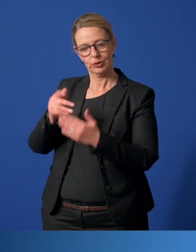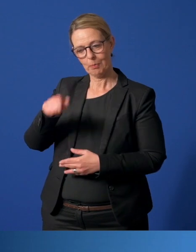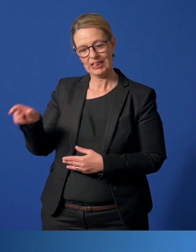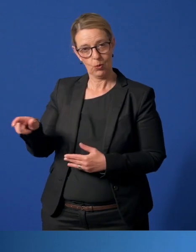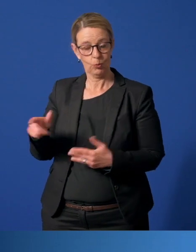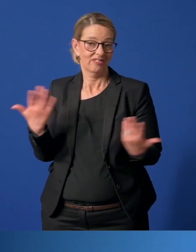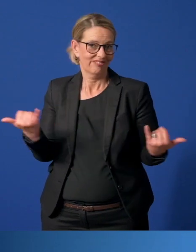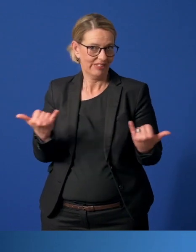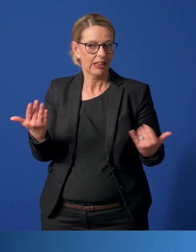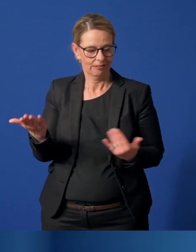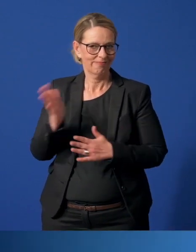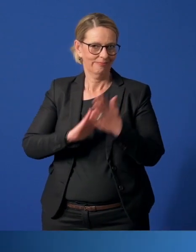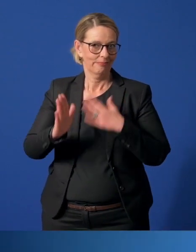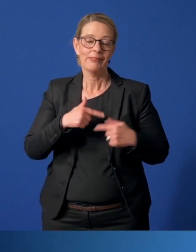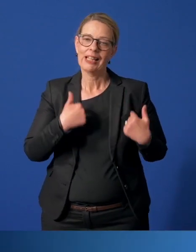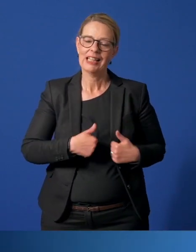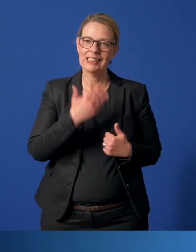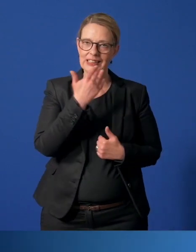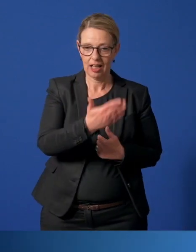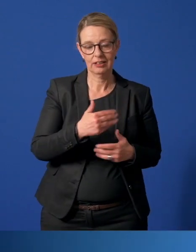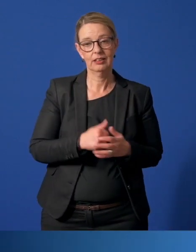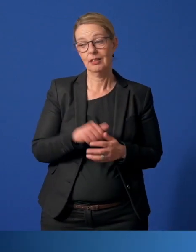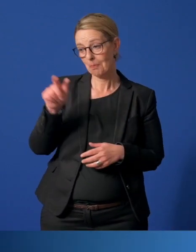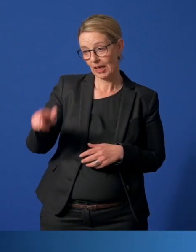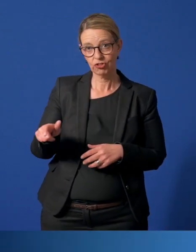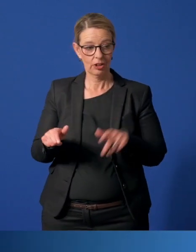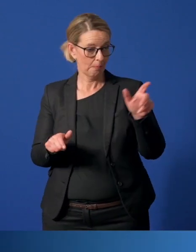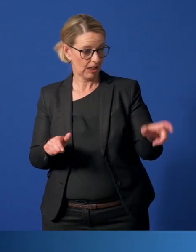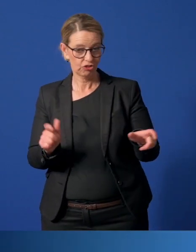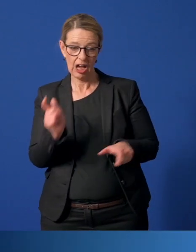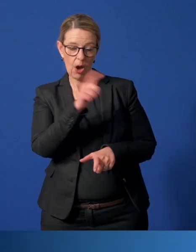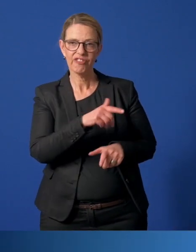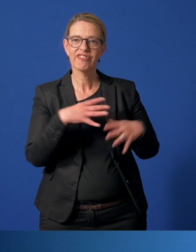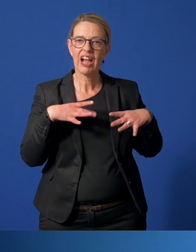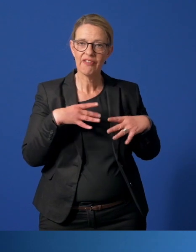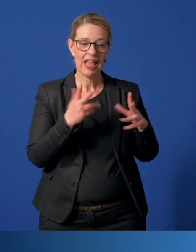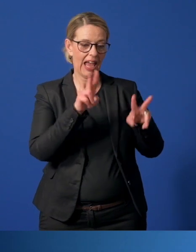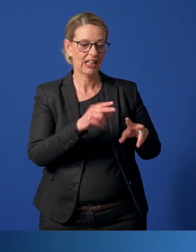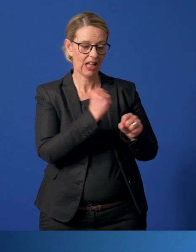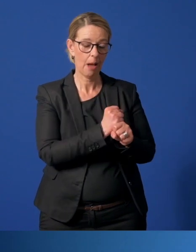Herzlichen Dank. Menschen, die anderen Menschen freiwillig und ehrenamtlich helfen, sind ein großer